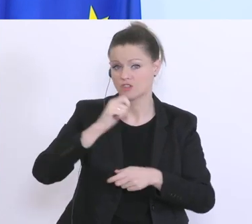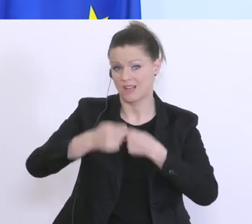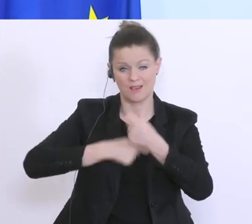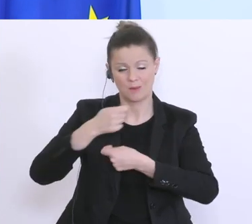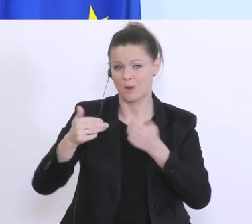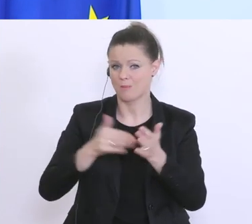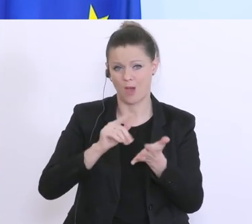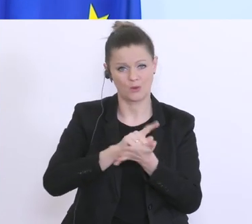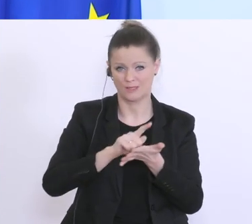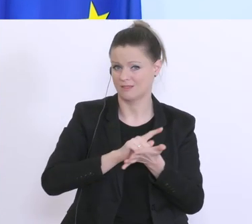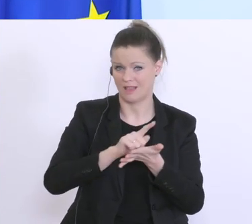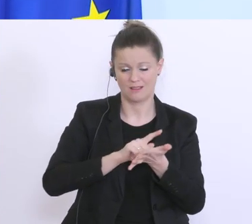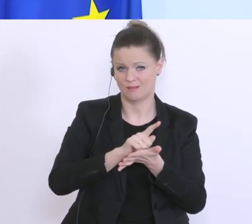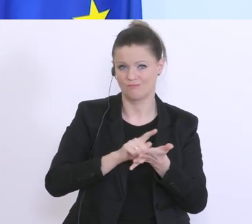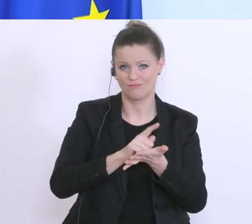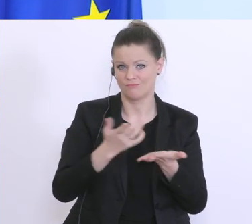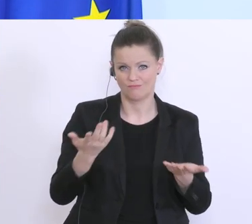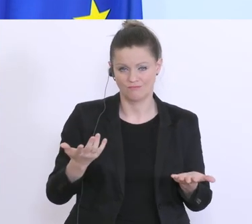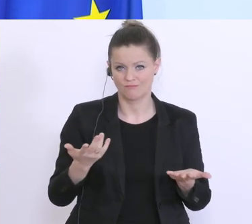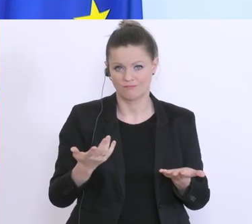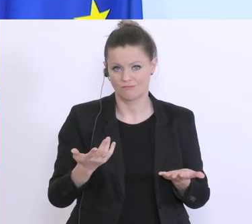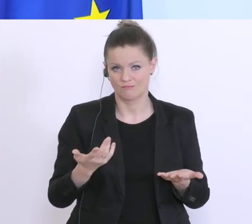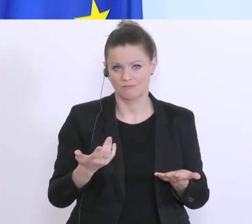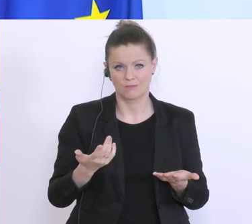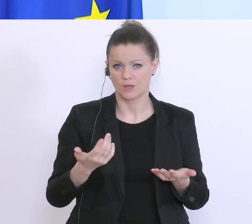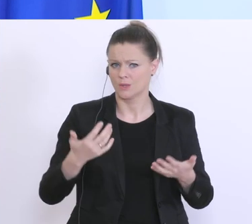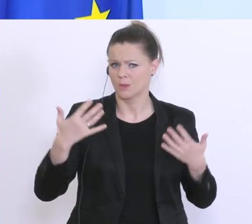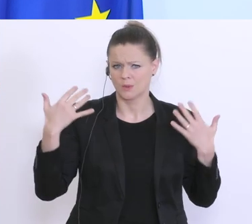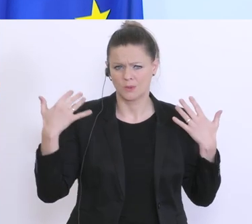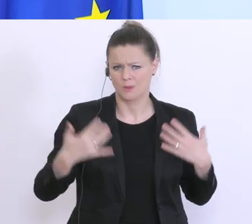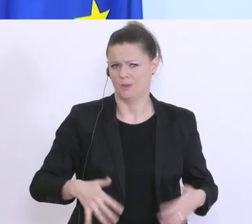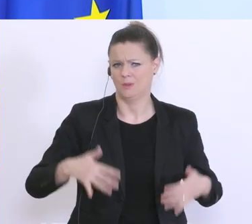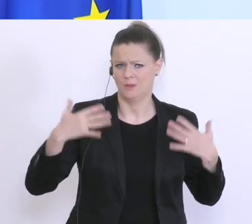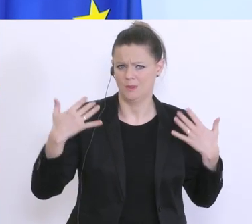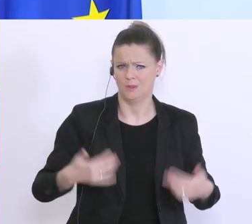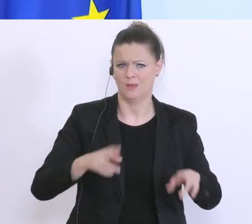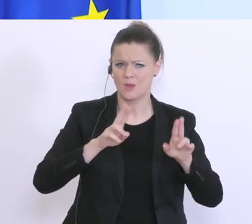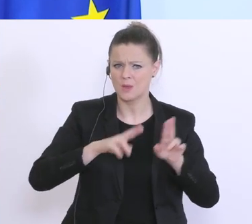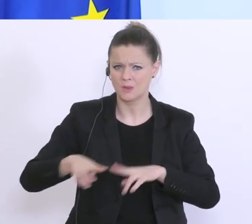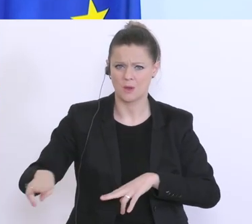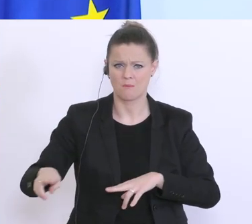das ist ein Vielhundertfaches von dem was normalerweise in normalen Zeiten reinkommt,